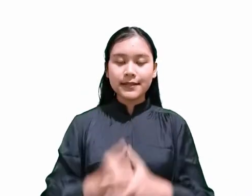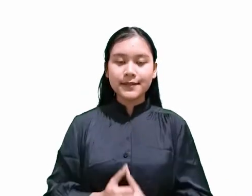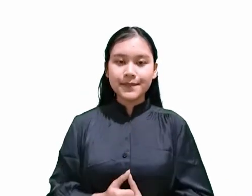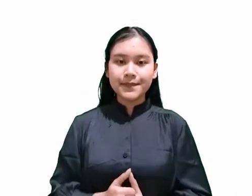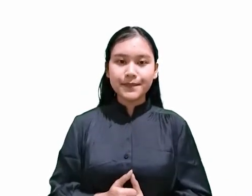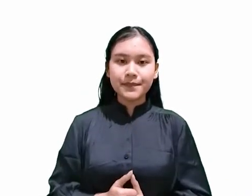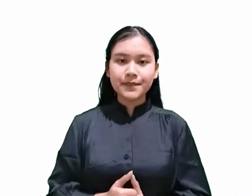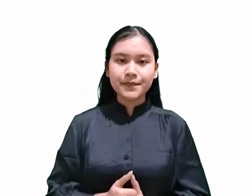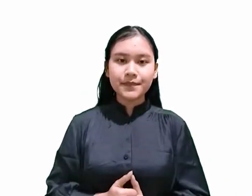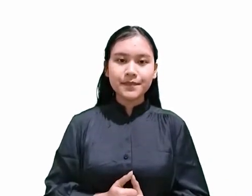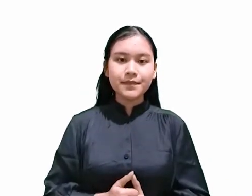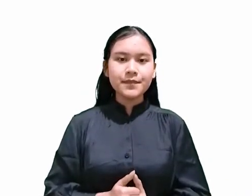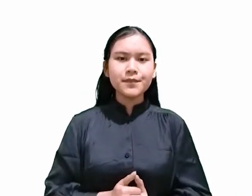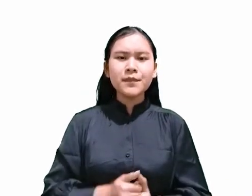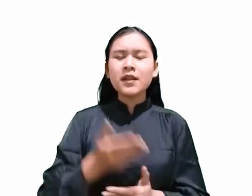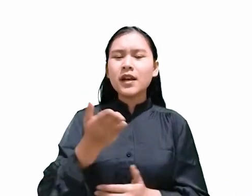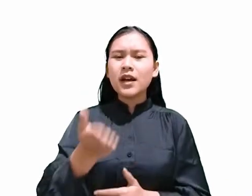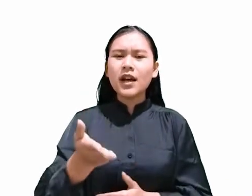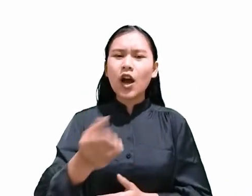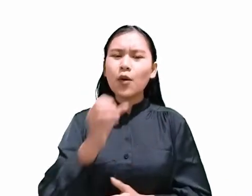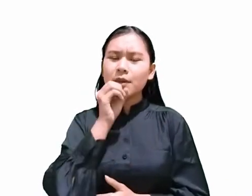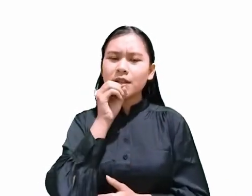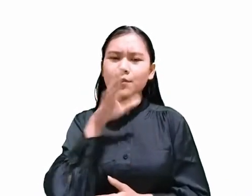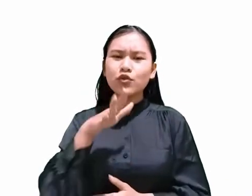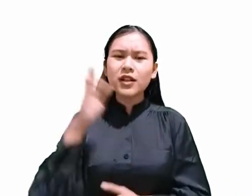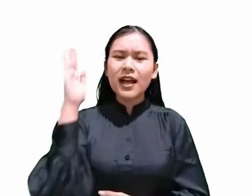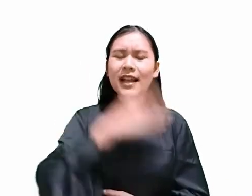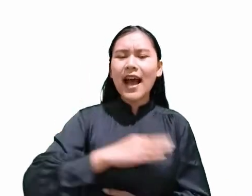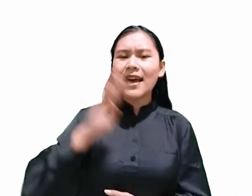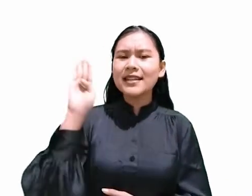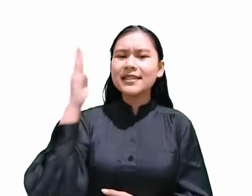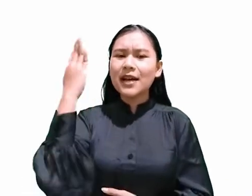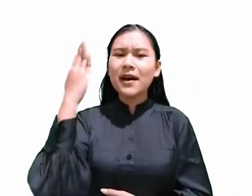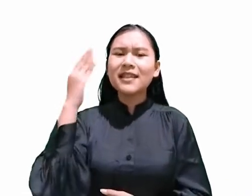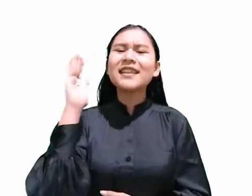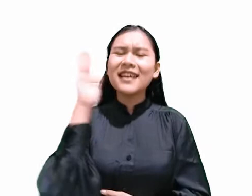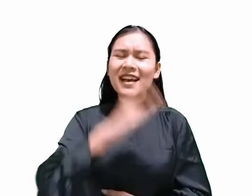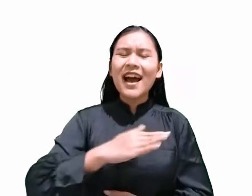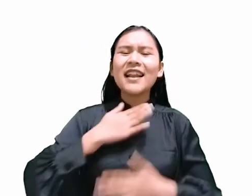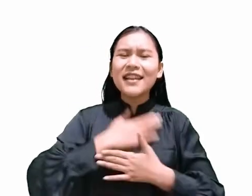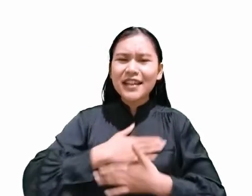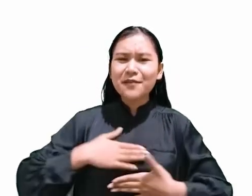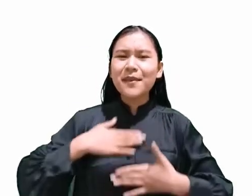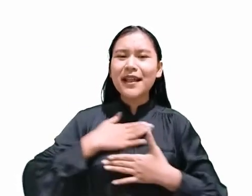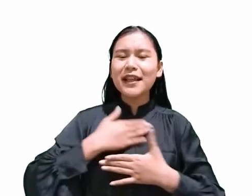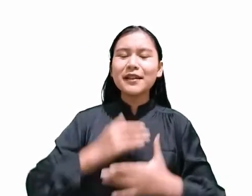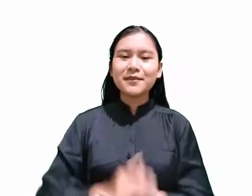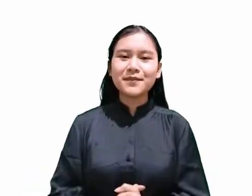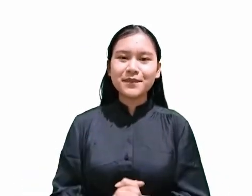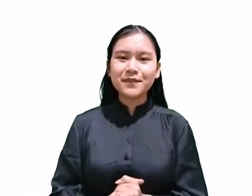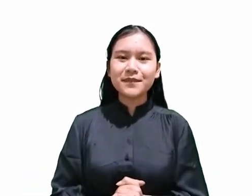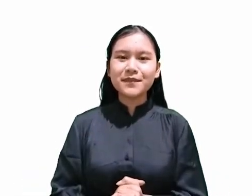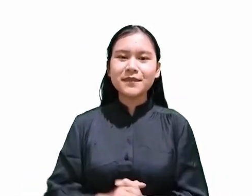“… engkau menyebutkan hari Sabat ‘hari kenikmatan’ …” Dari ayat tersebut